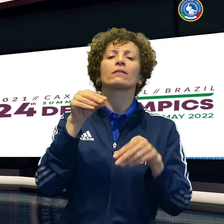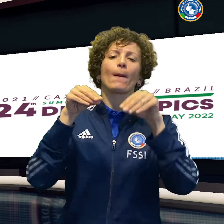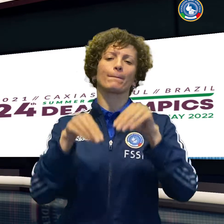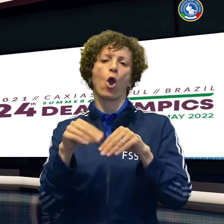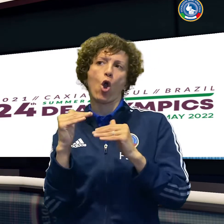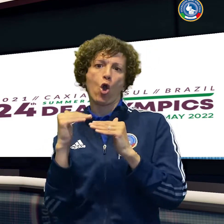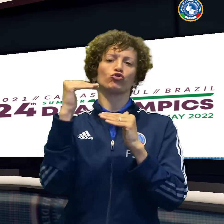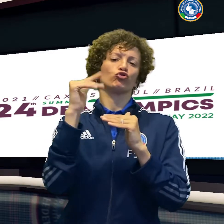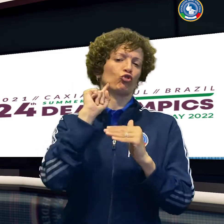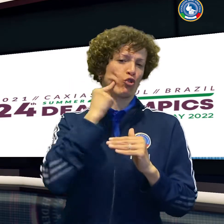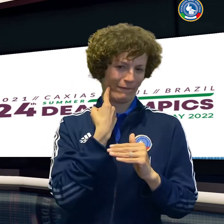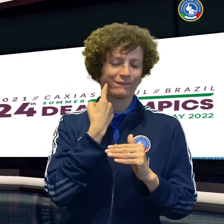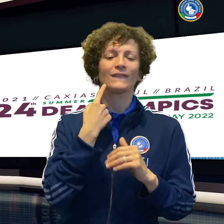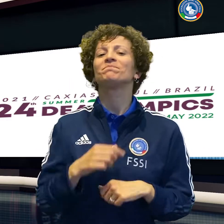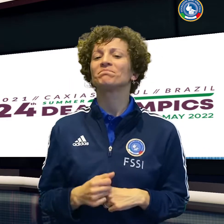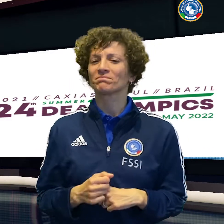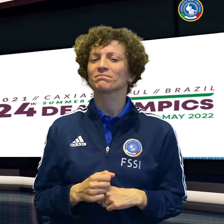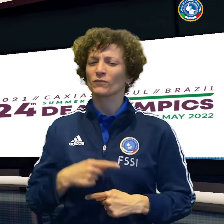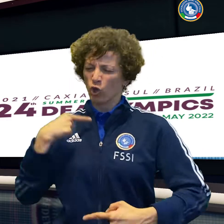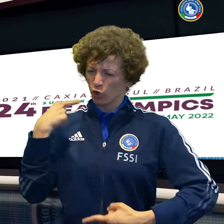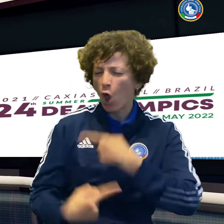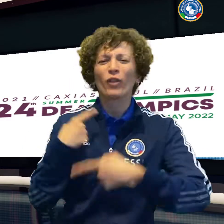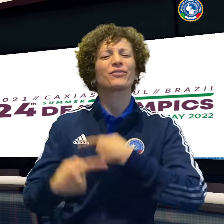sfidano il Giappone per cercare la migliore posizione.